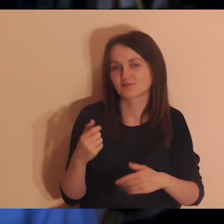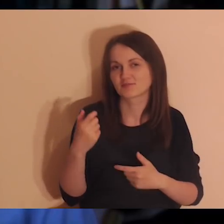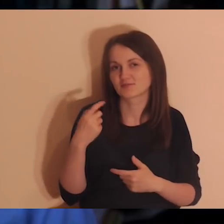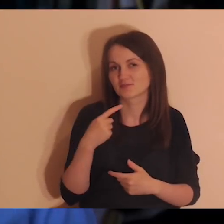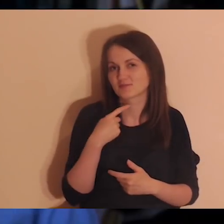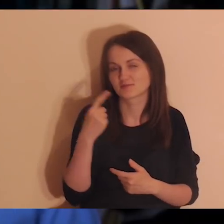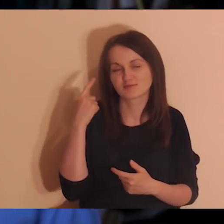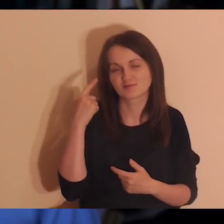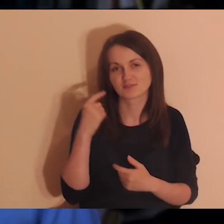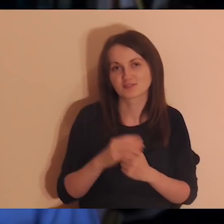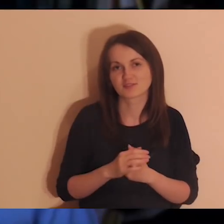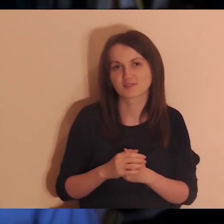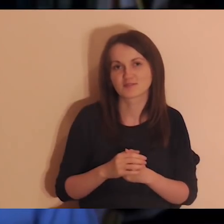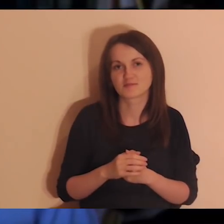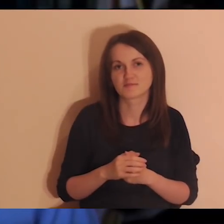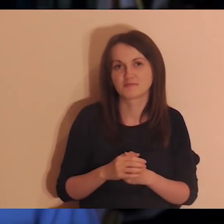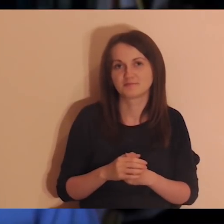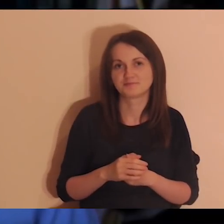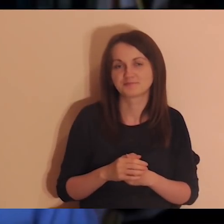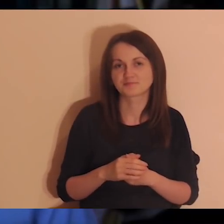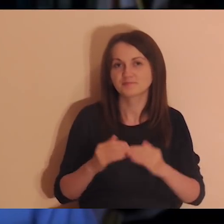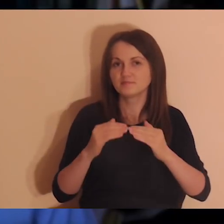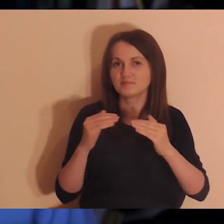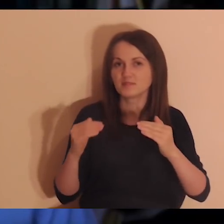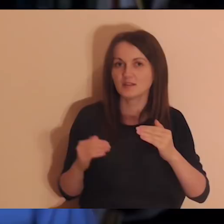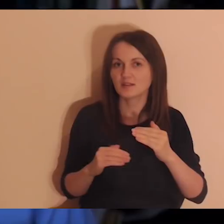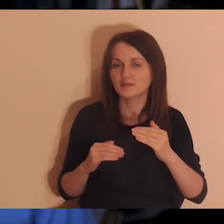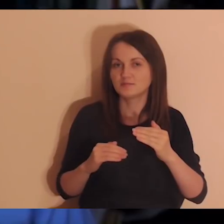wejdź na Drogę Abrahama - link jest w opisie tego filmu...